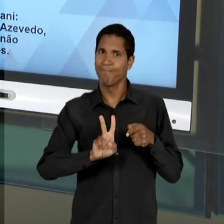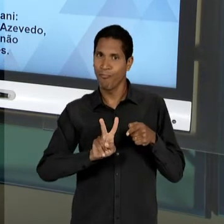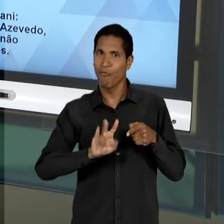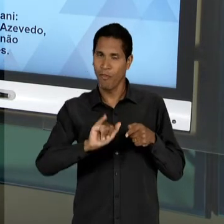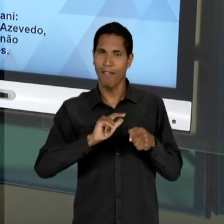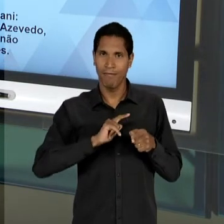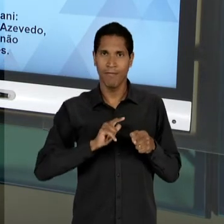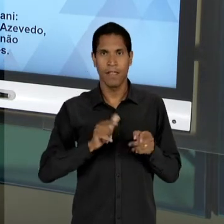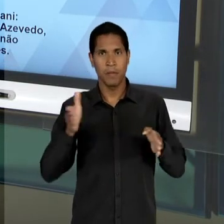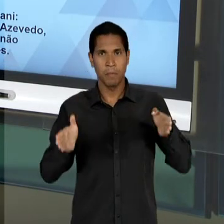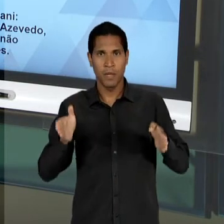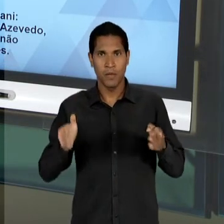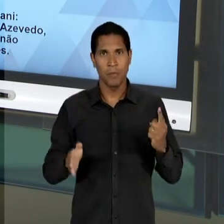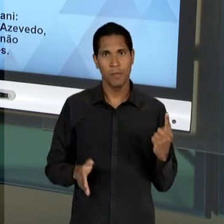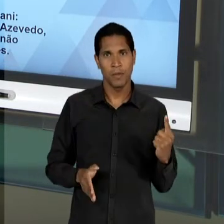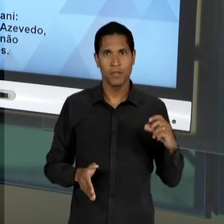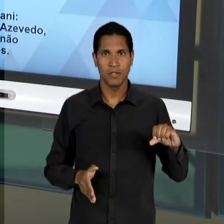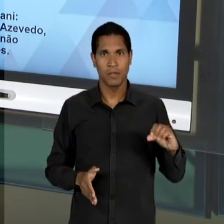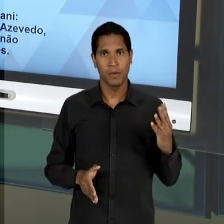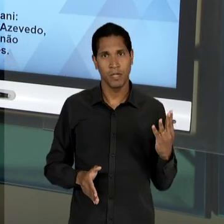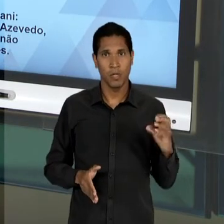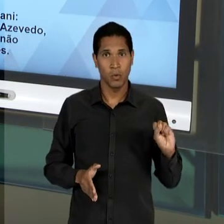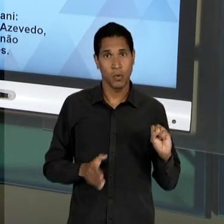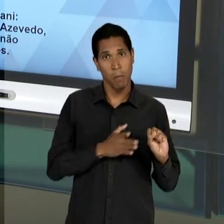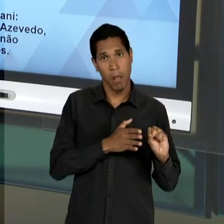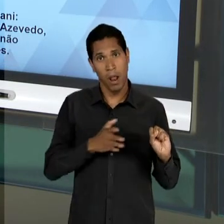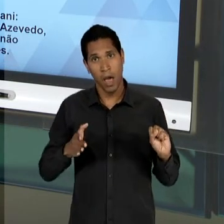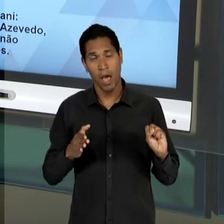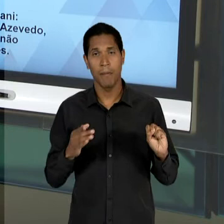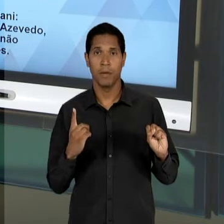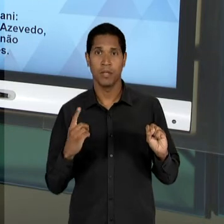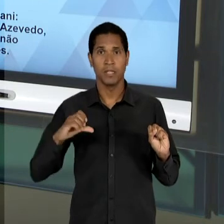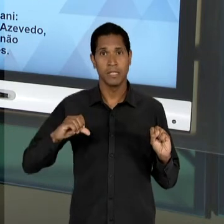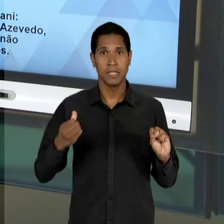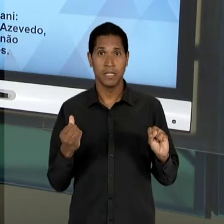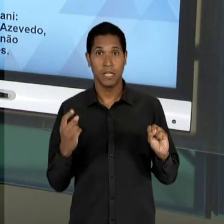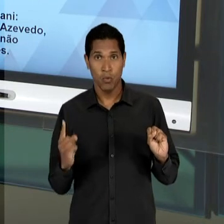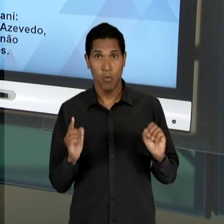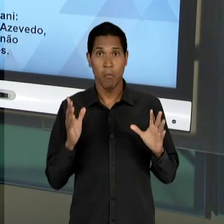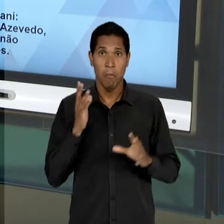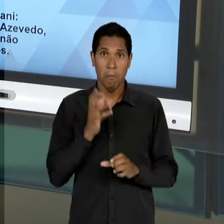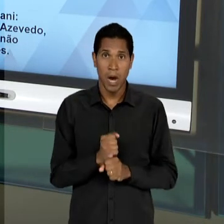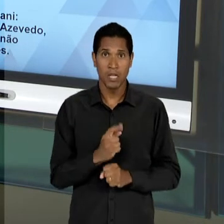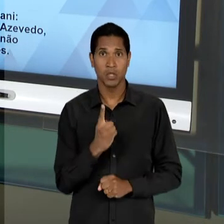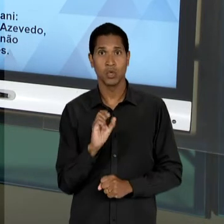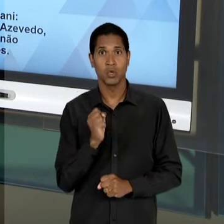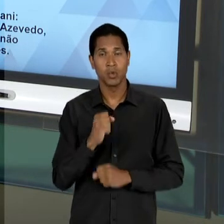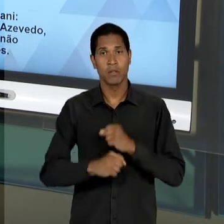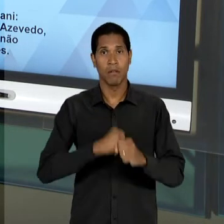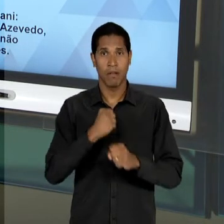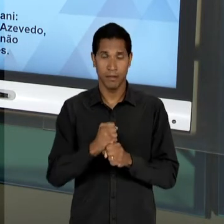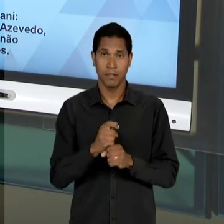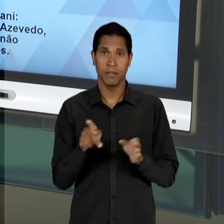61 E AO LONGO DE TODO ESSE PERÍODO DE 18 ANOS ENTRE O FIM DO GOVERNO VARGAS E A DITADURA